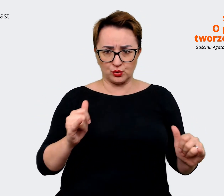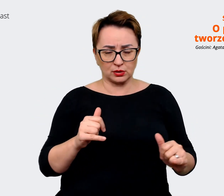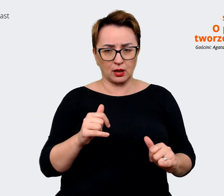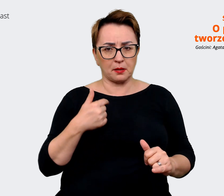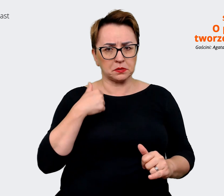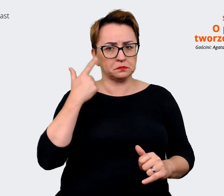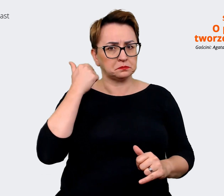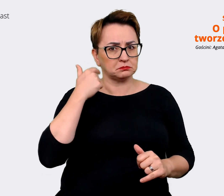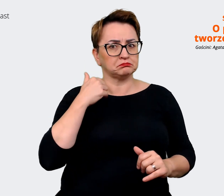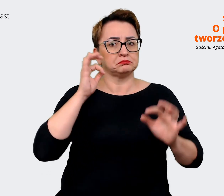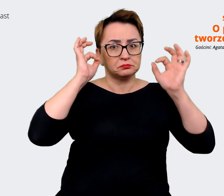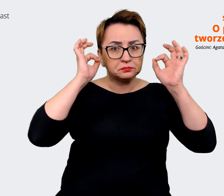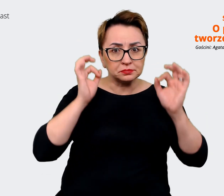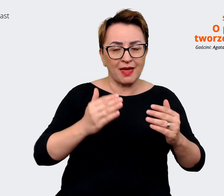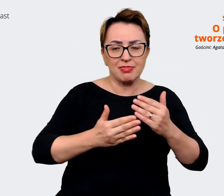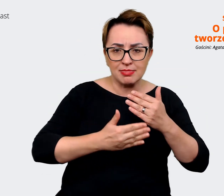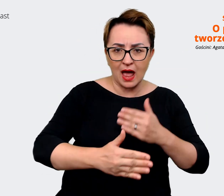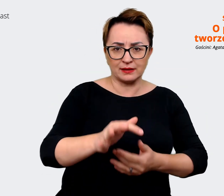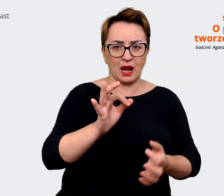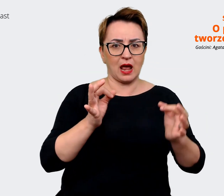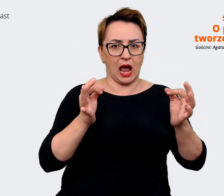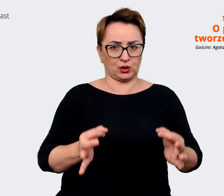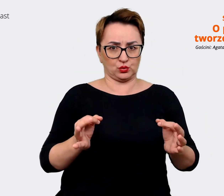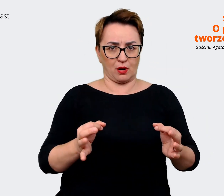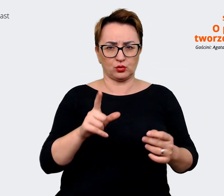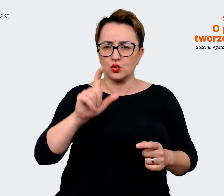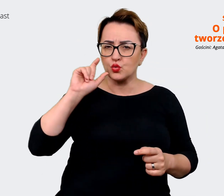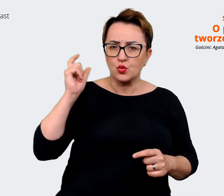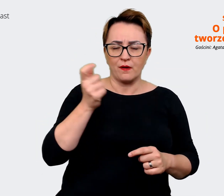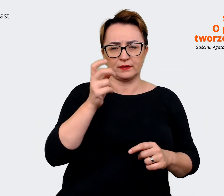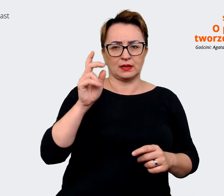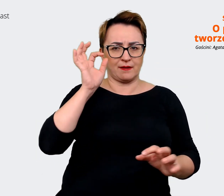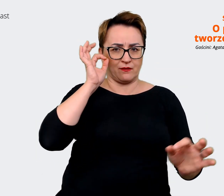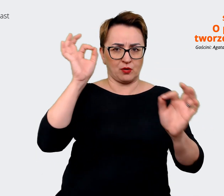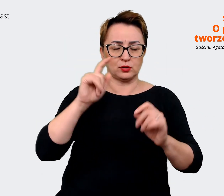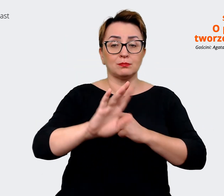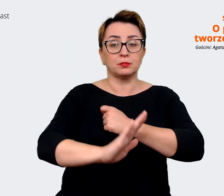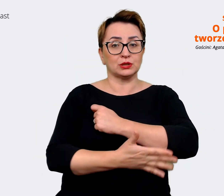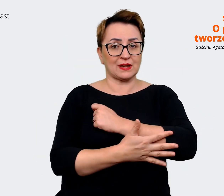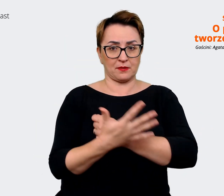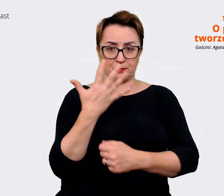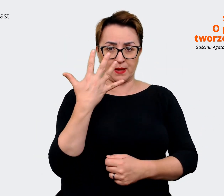wciąż aktualny i to jest główny komunikat. I on się opiera na pięciu filarach, które wyłoniliśmy